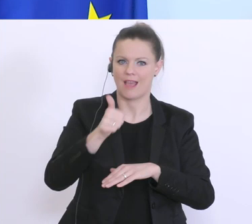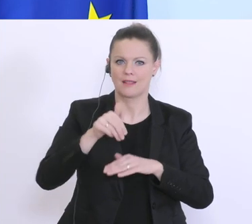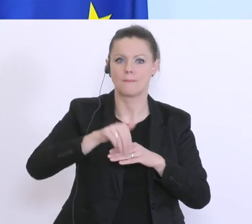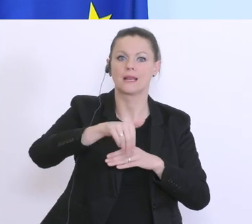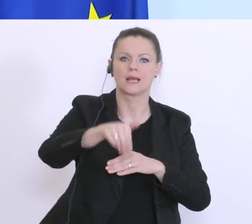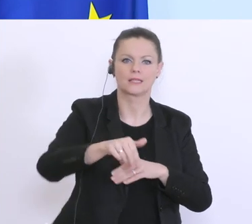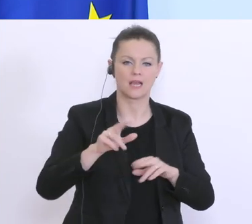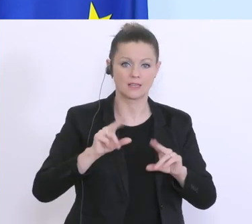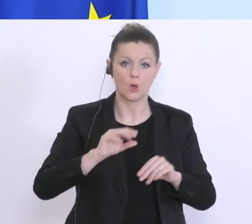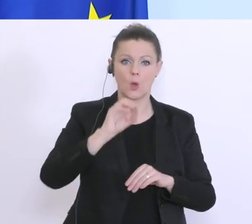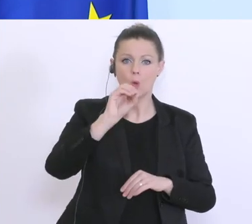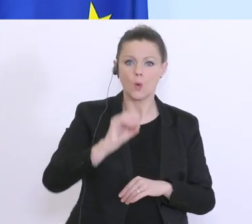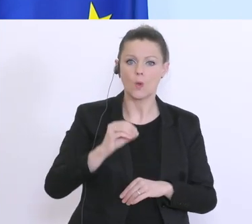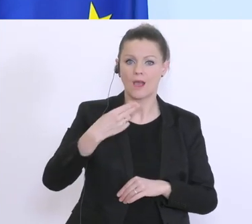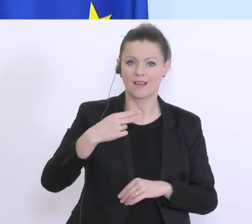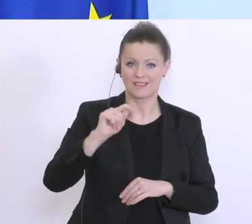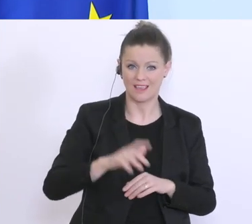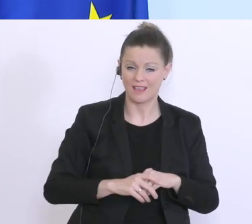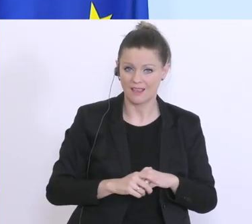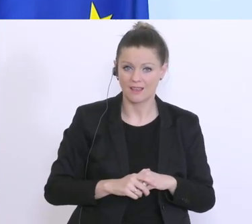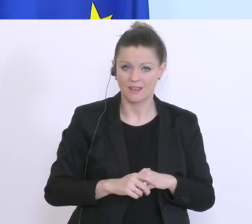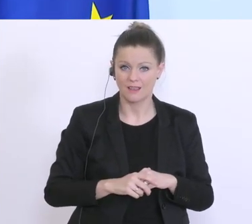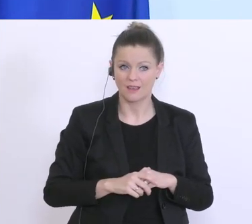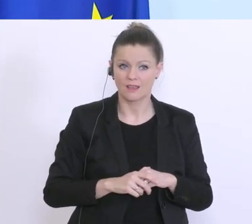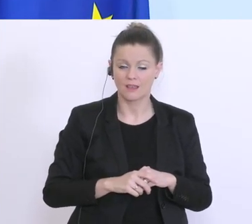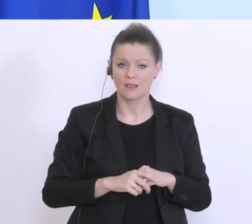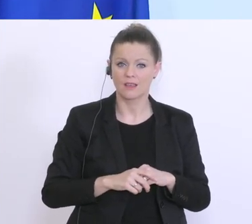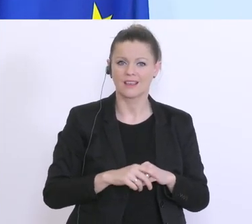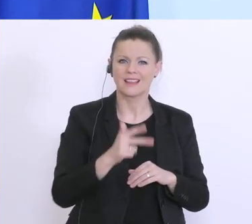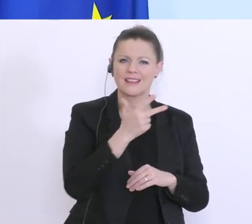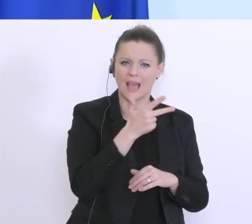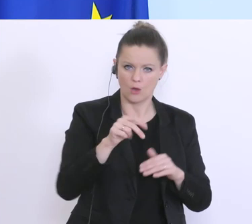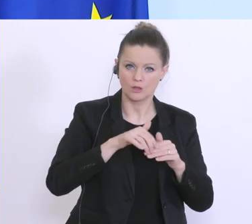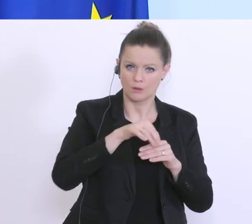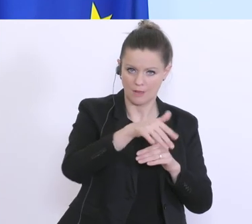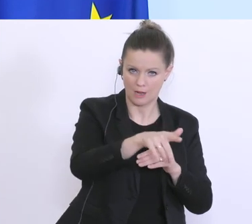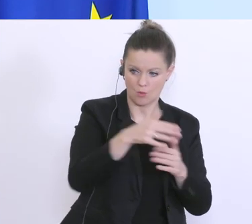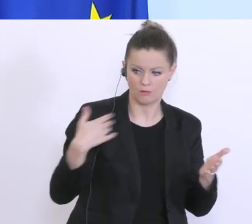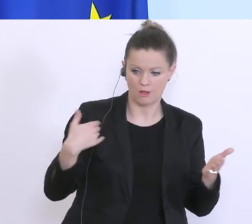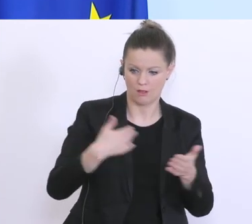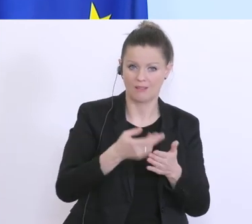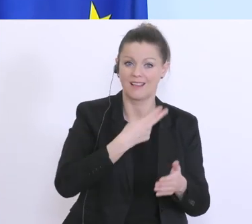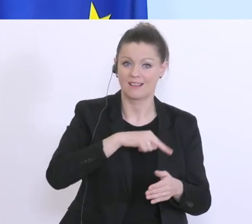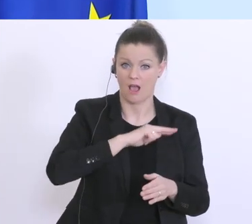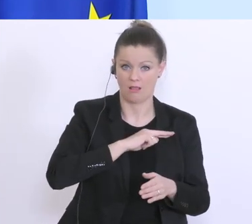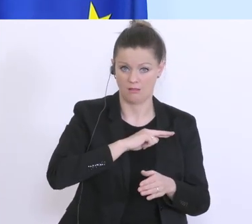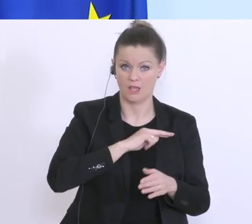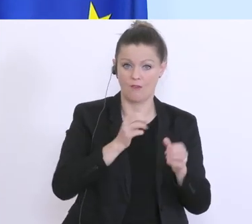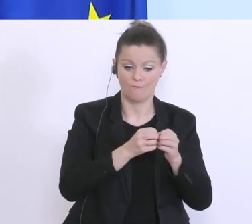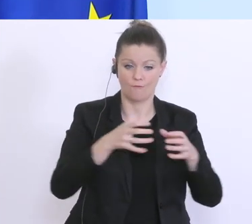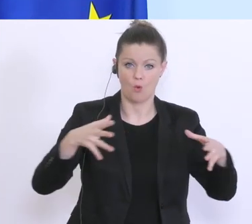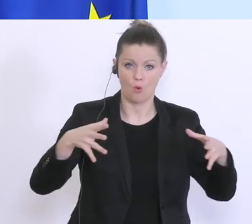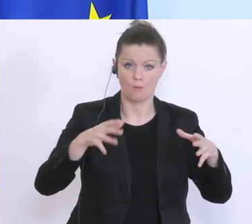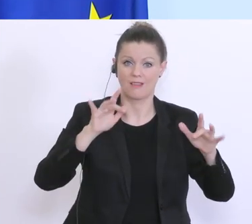Die ÖHD hat bisher ca. 300 Millionen Euro Garantievolumen und es wird aufgestockt auf